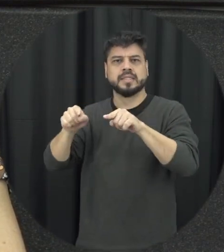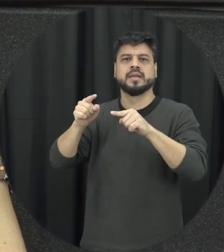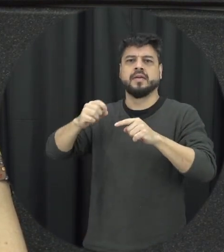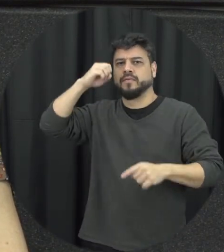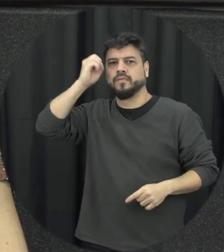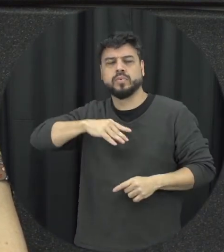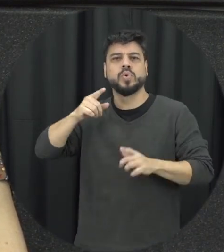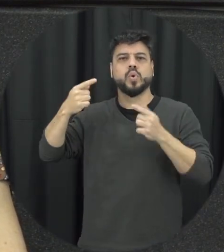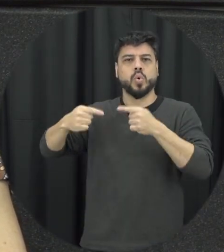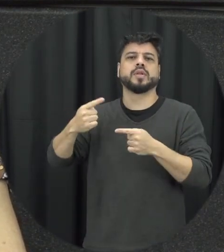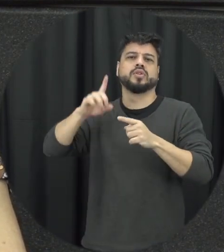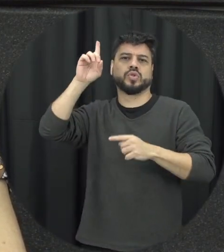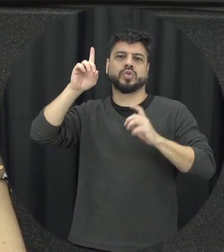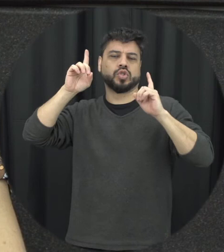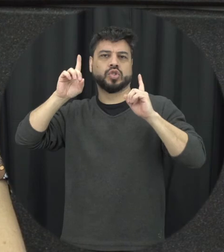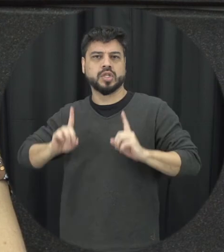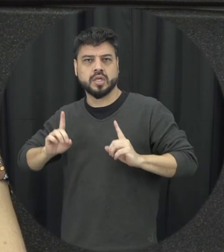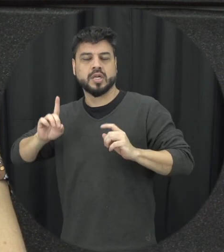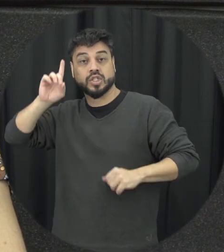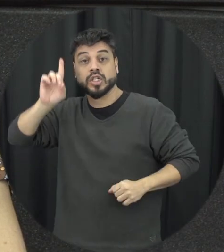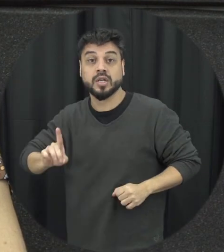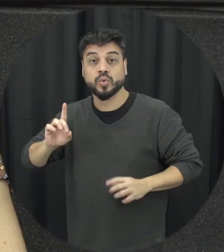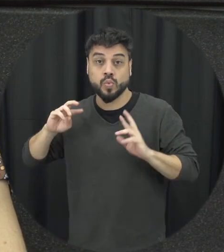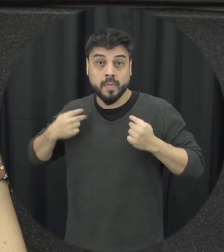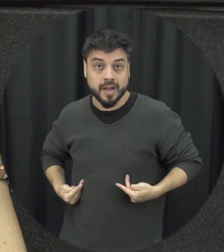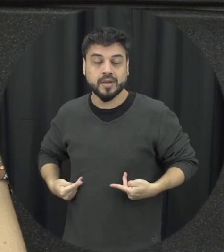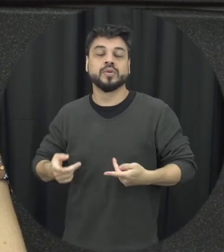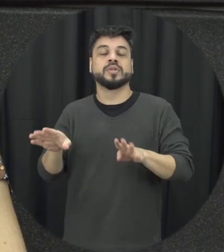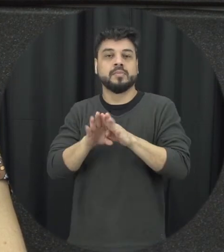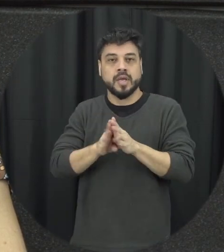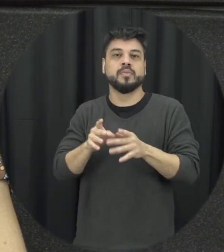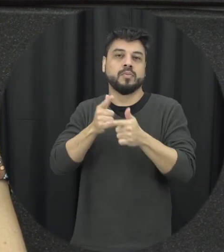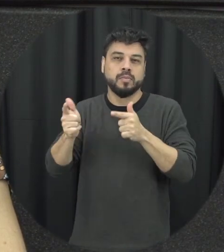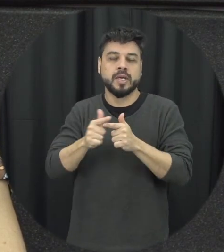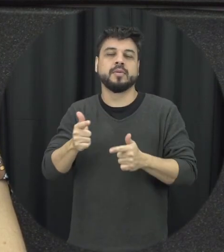ela é um problema Mundial de Saúde Pública gente precisa lembrar e atentar para esse fato